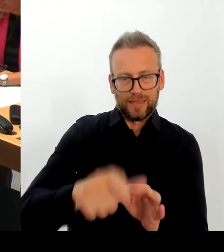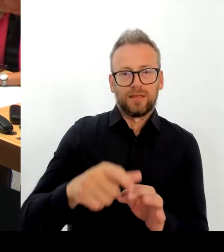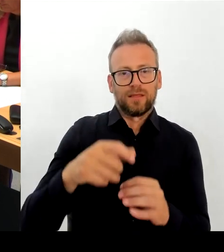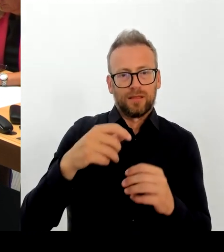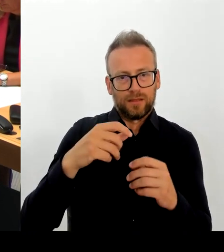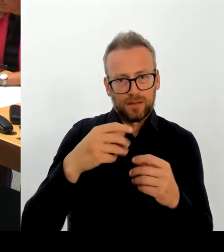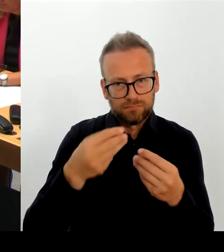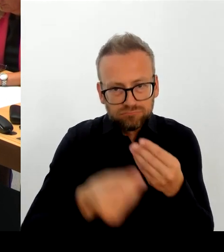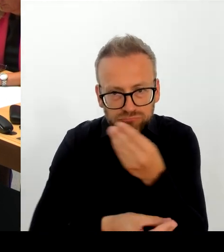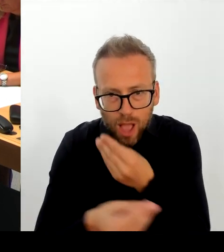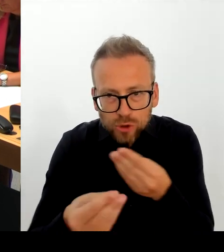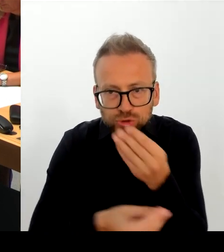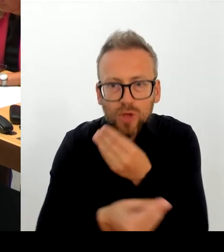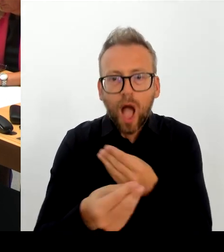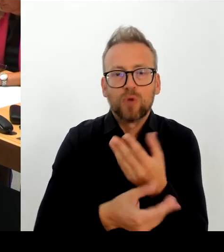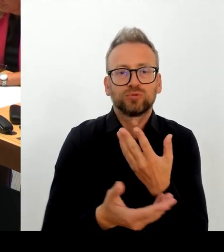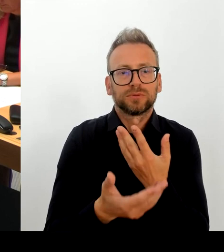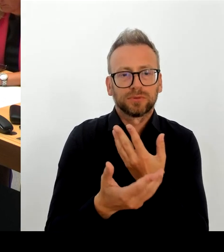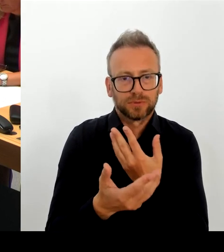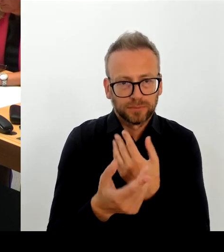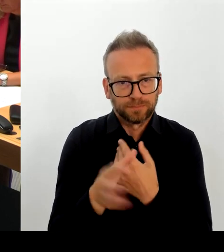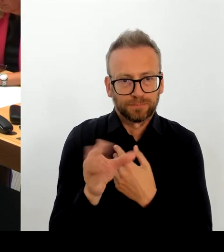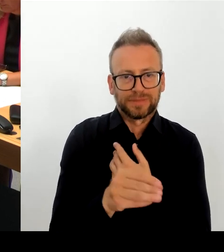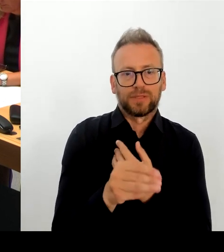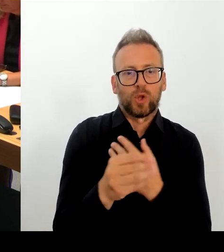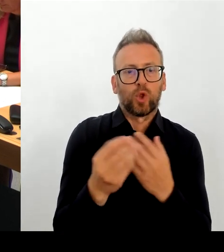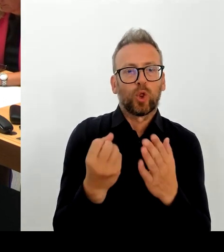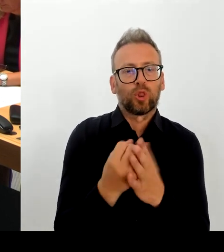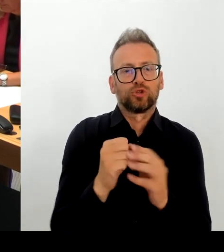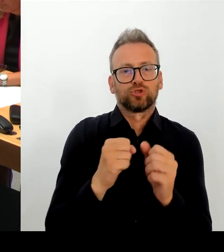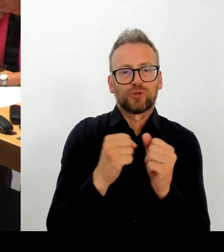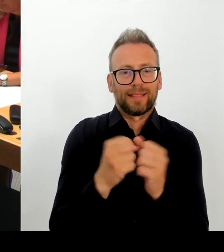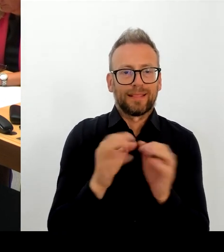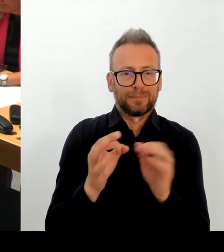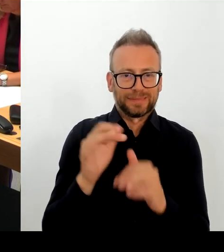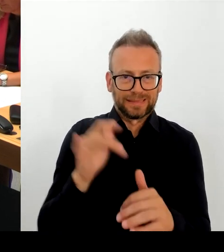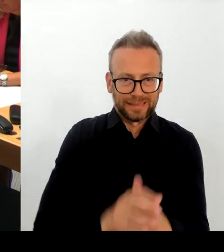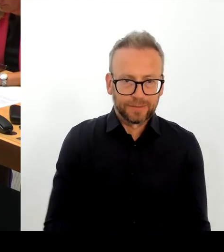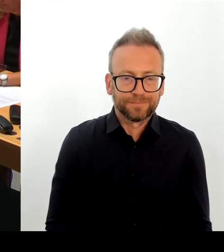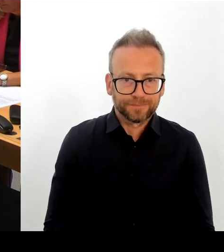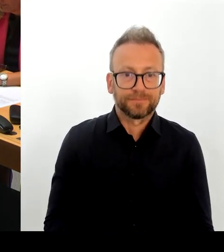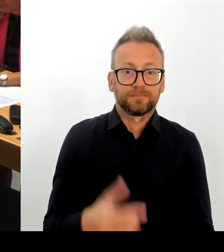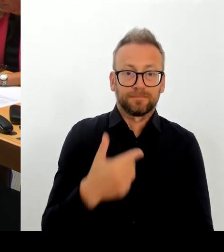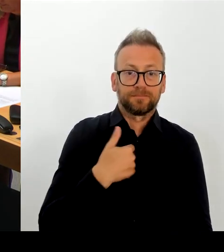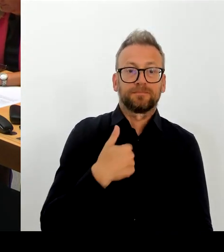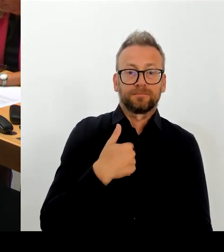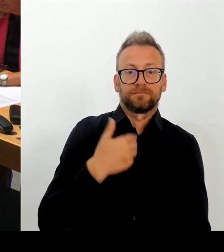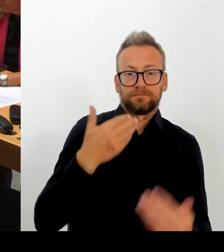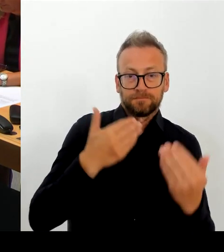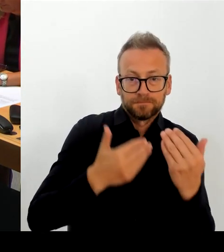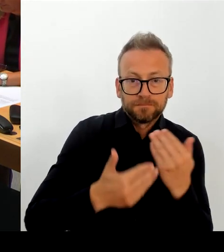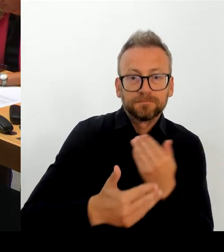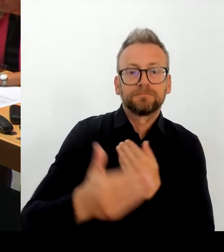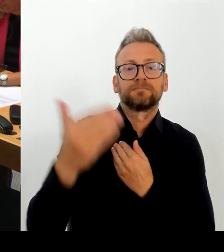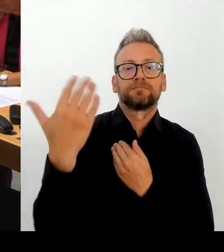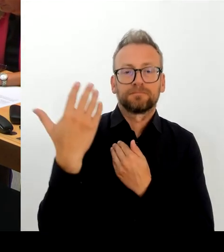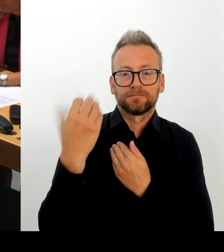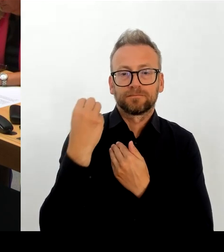Sie strahlt weit über die Grenzen Berlins und Deutschlands. Und es ist gut, dass die Berlinale hier in Berlin ist und das werden wir gemeinsam mit der